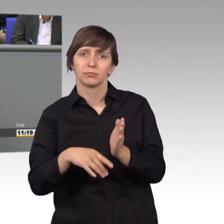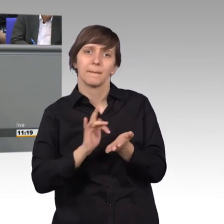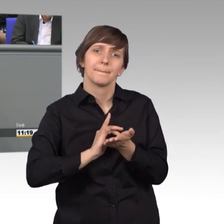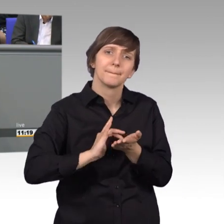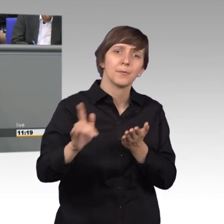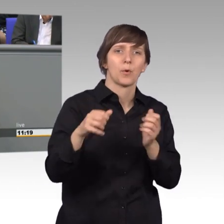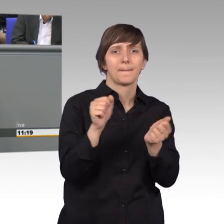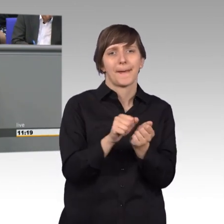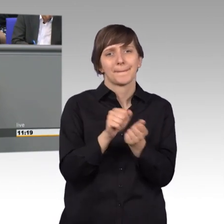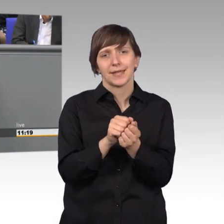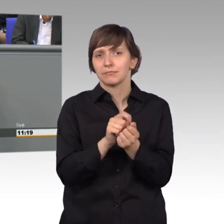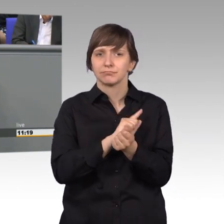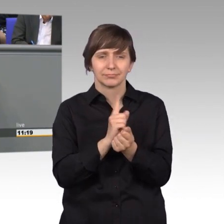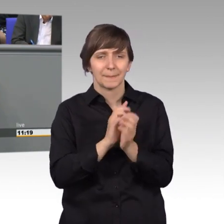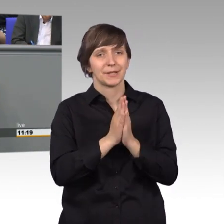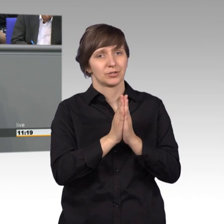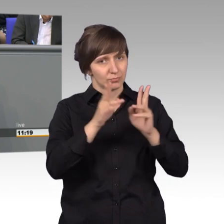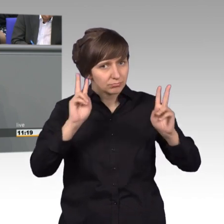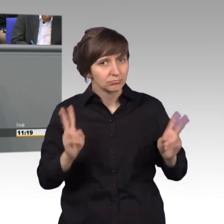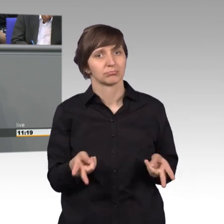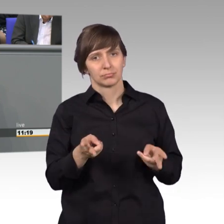Es ist ein Grundrecht, welches in unserer Verfassung verankert ist.